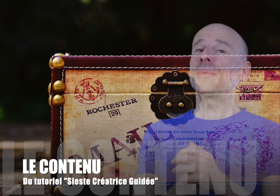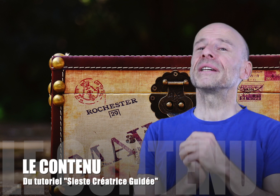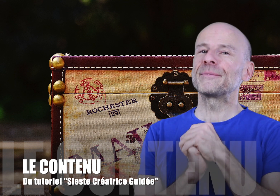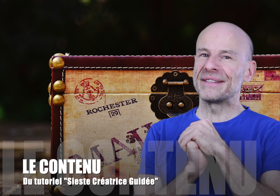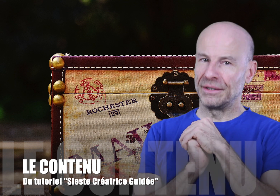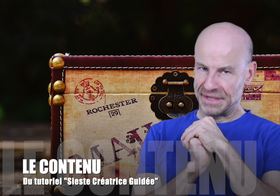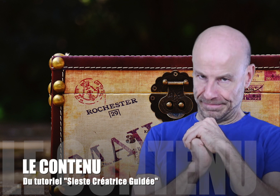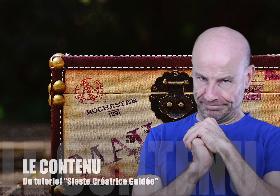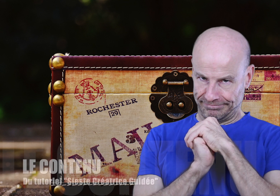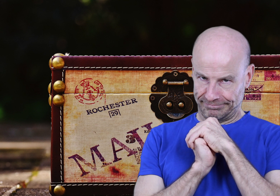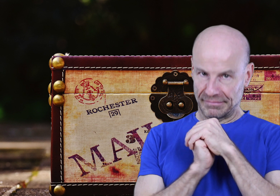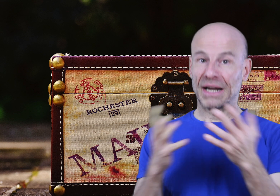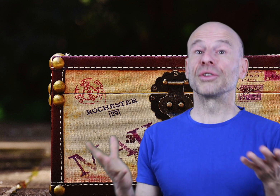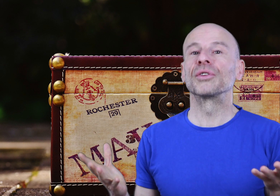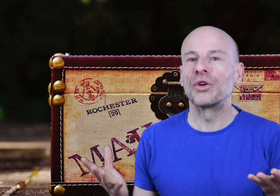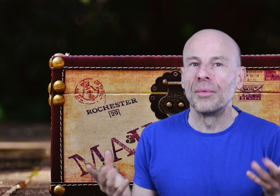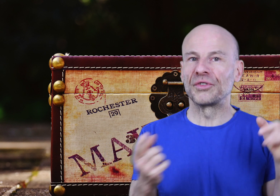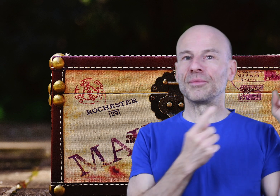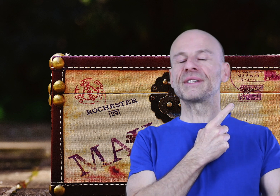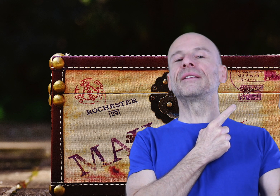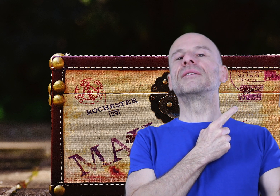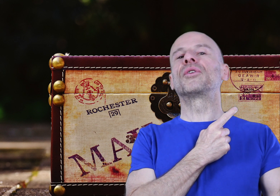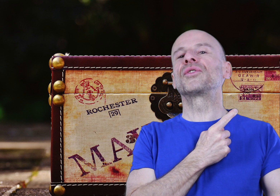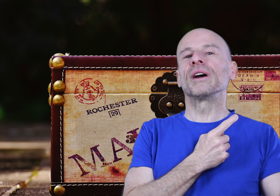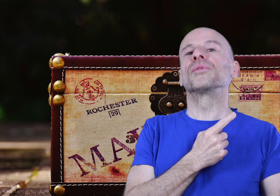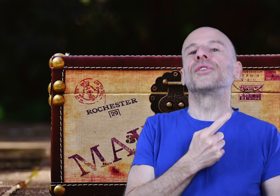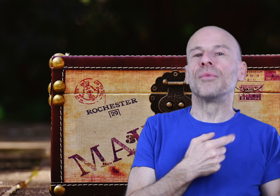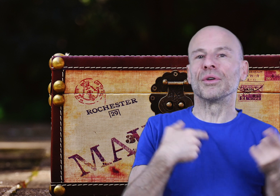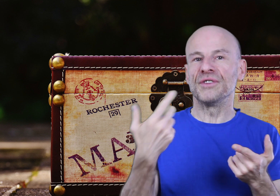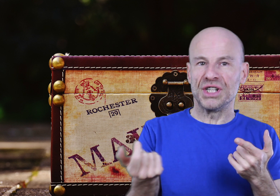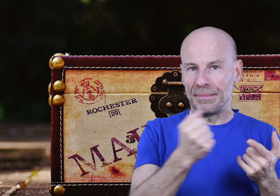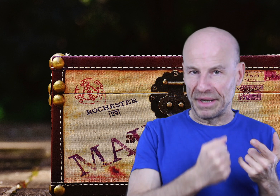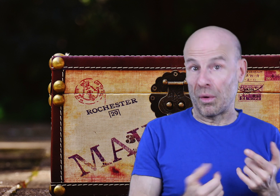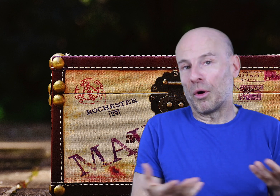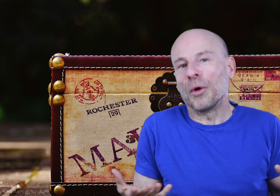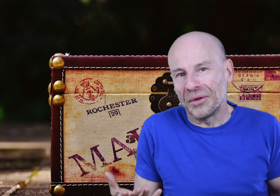Alors comment ça va se passer? Lors de votre commande sur mon site, vous recevrez non seulement le ficher Mp3 proprement